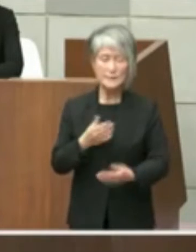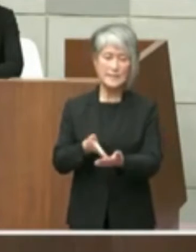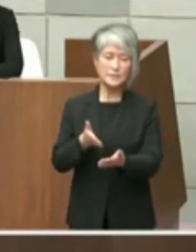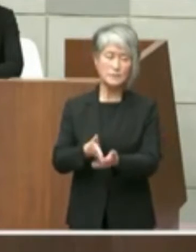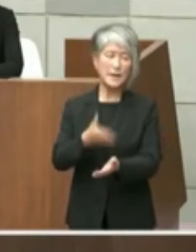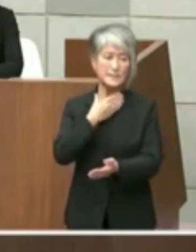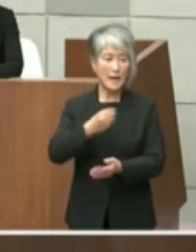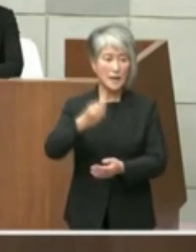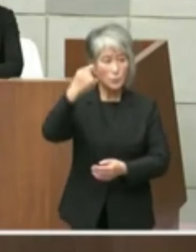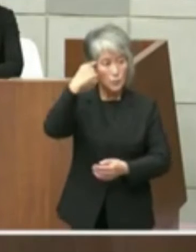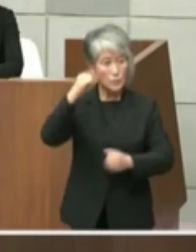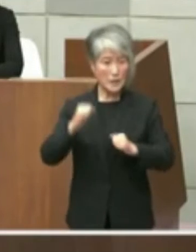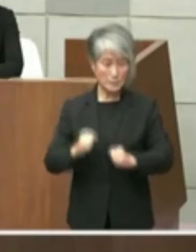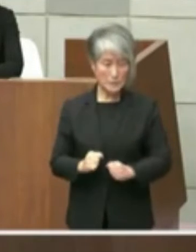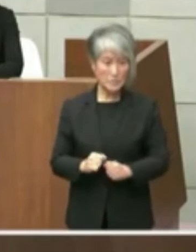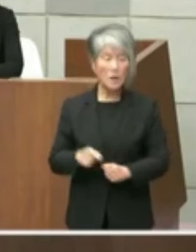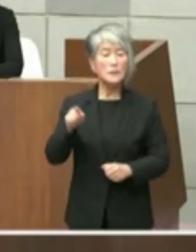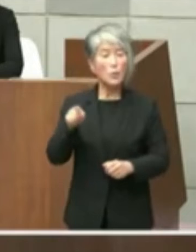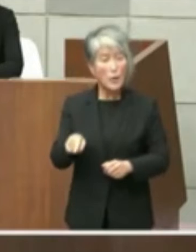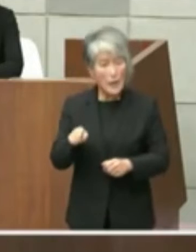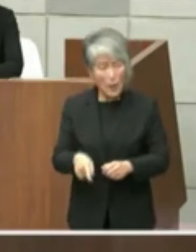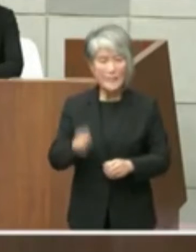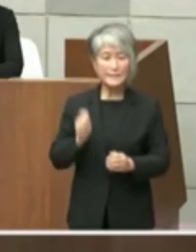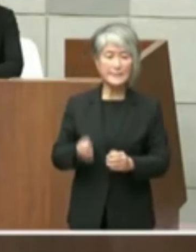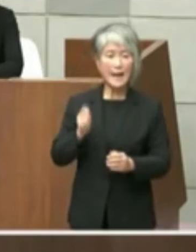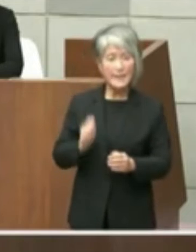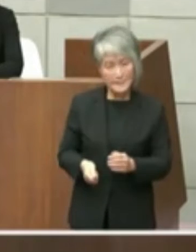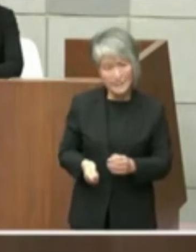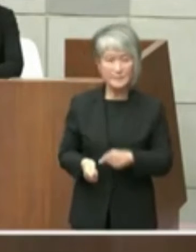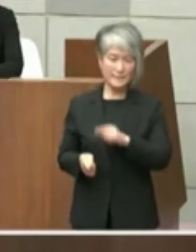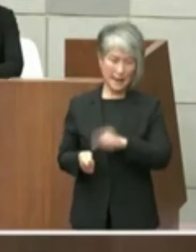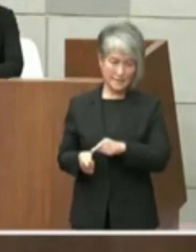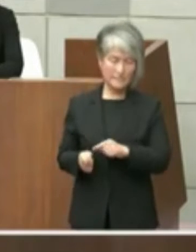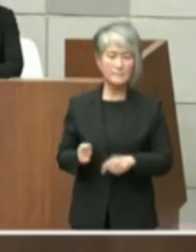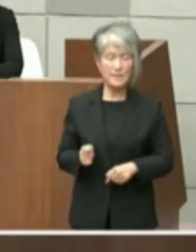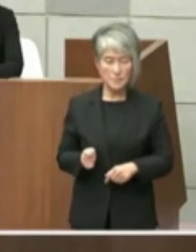この内容ワークマンのたたき台のたたき台 でありますのでもちろんあの悪魔の議論の